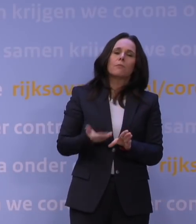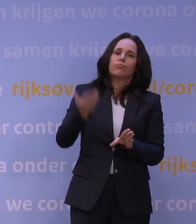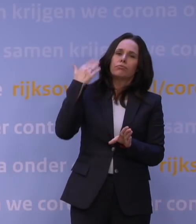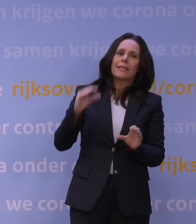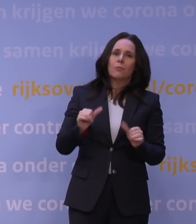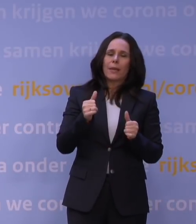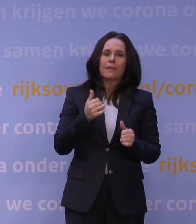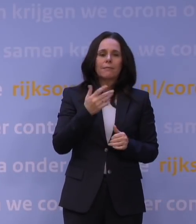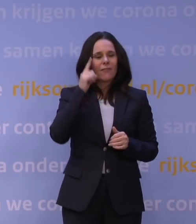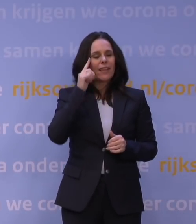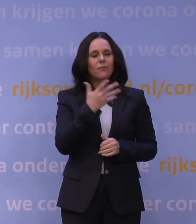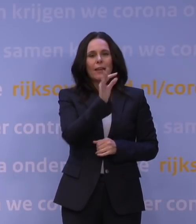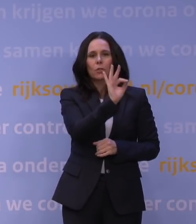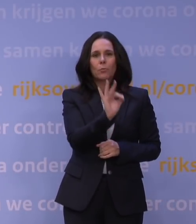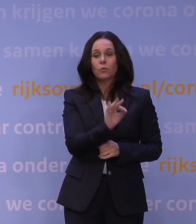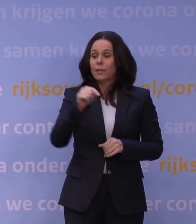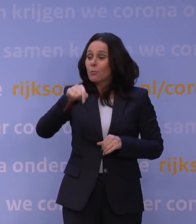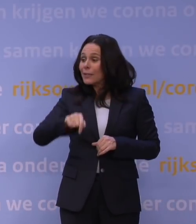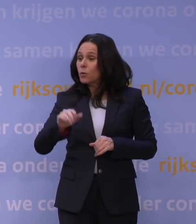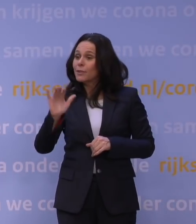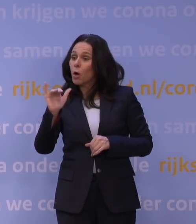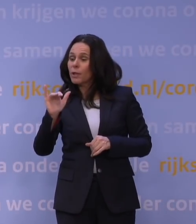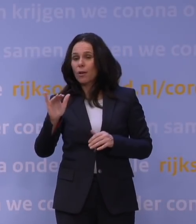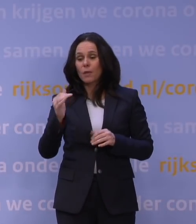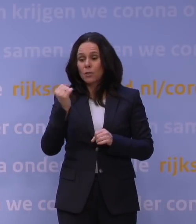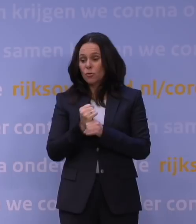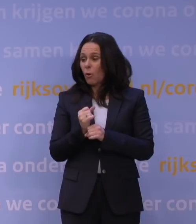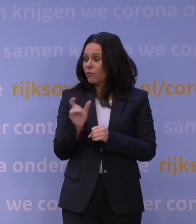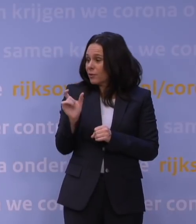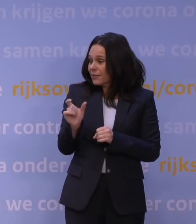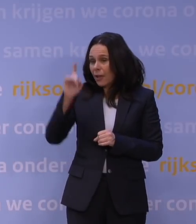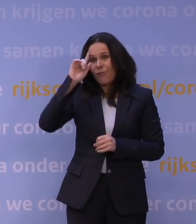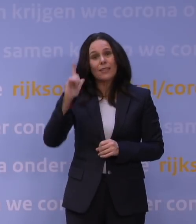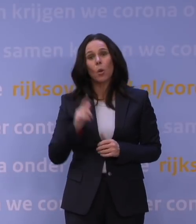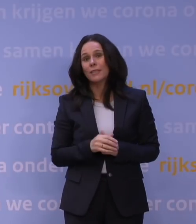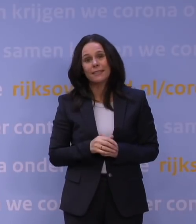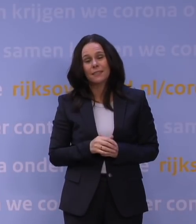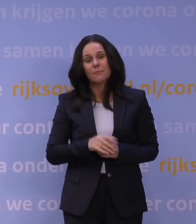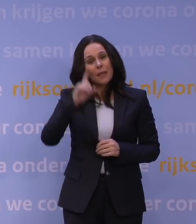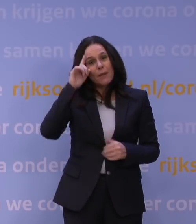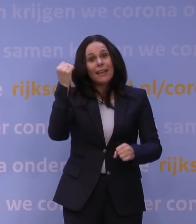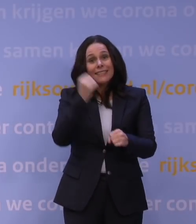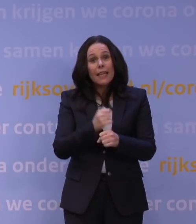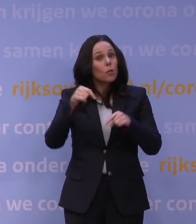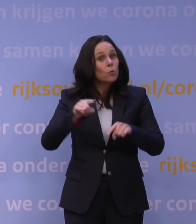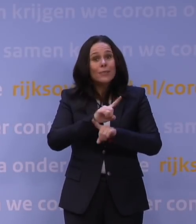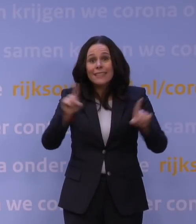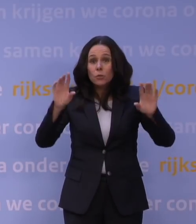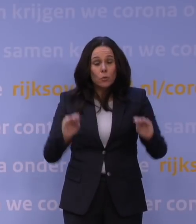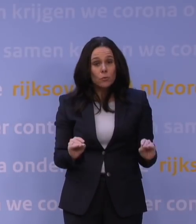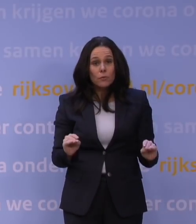maar ook nu met omikron zit je eigenlijk weer voor een stuk in de mist te varen. Maar je weet één ding zeker nu, als we dit nu niet doen, en je ziet in heel Europa die discussie,